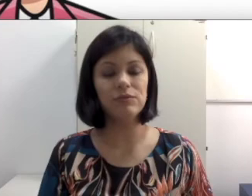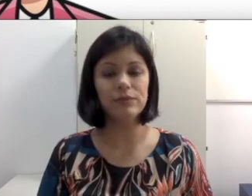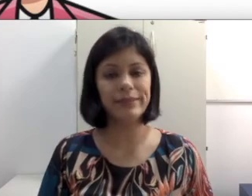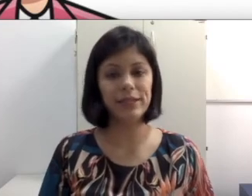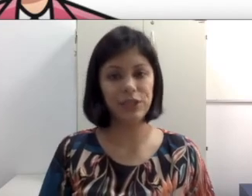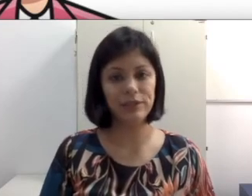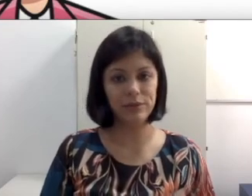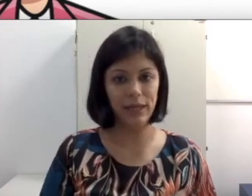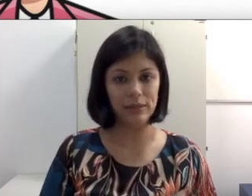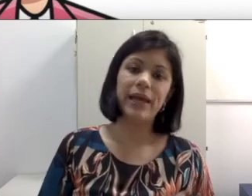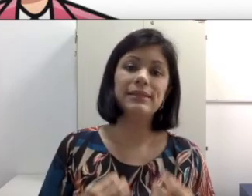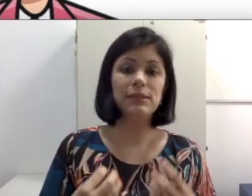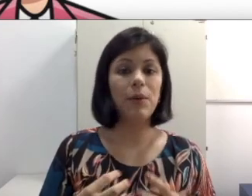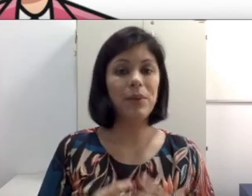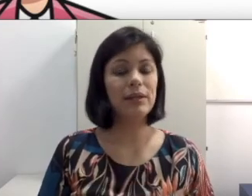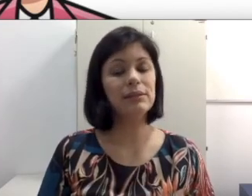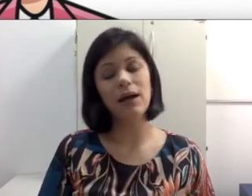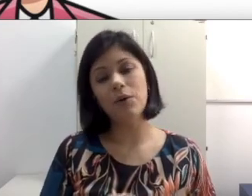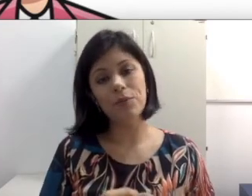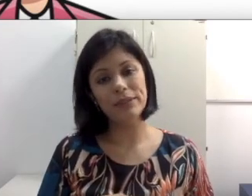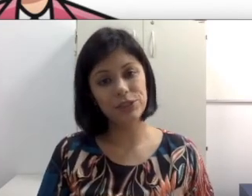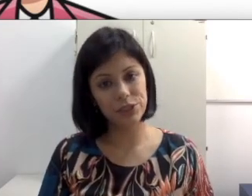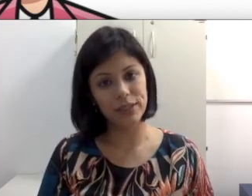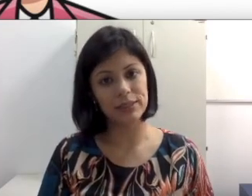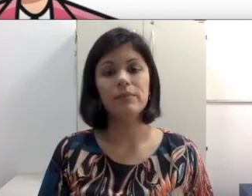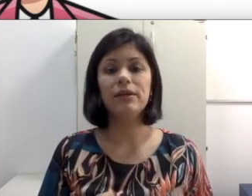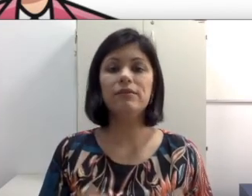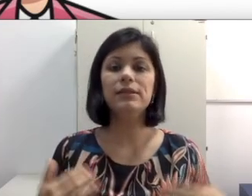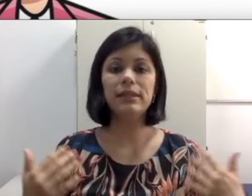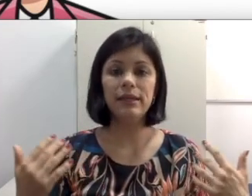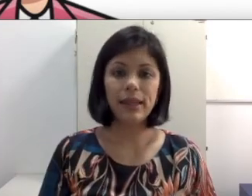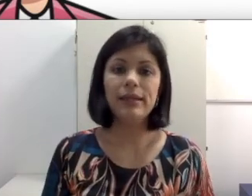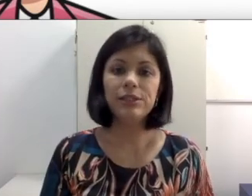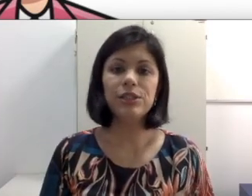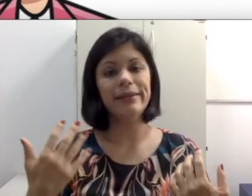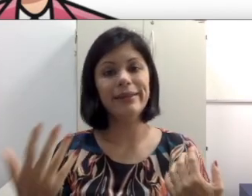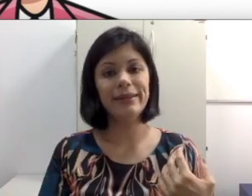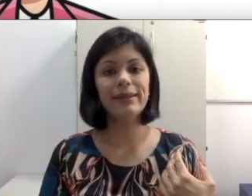vão se encaixar dentro dela. Essas são apenas algumas dicas para que você tente entender